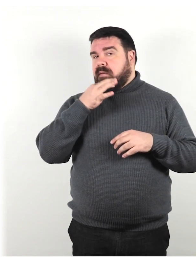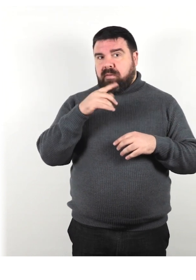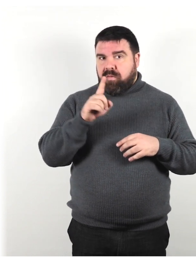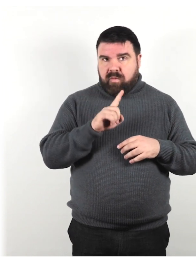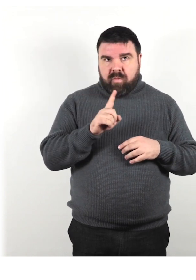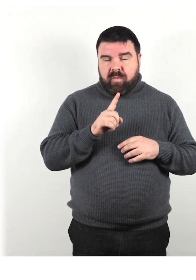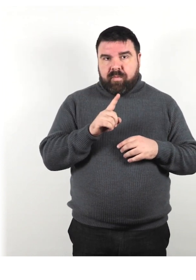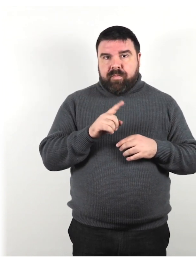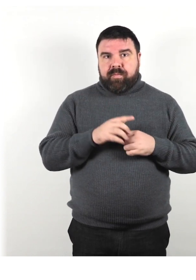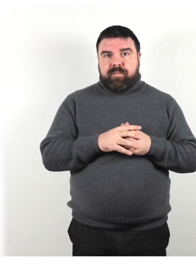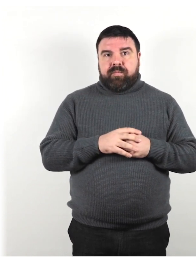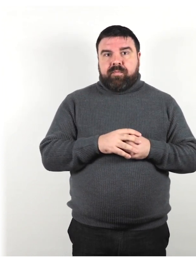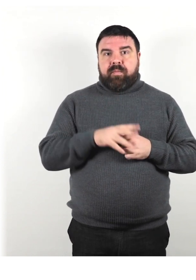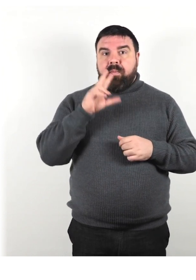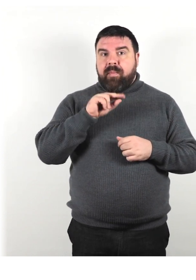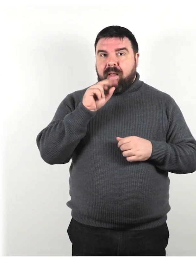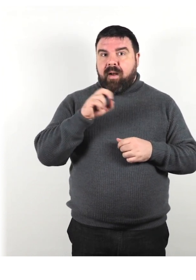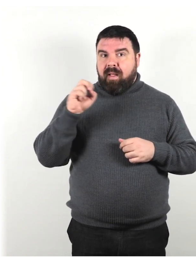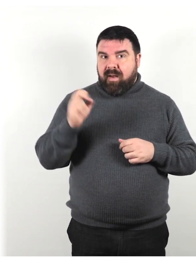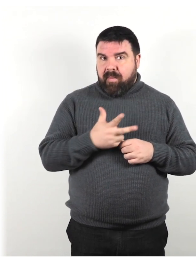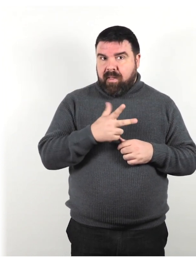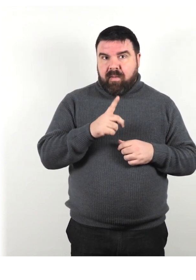Non parlare rapidamente o ad alta voce.